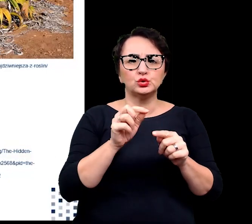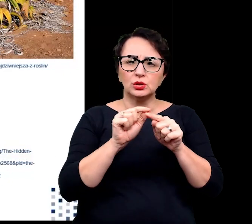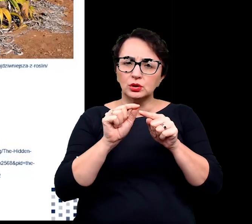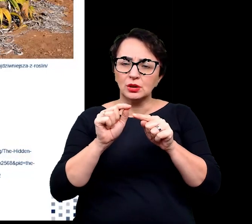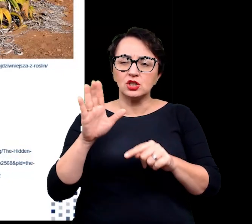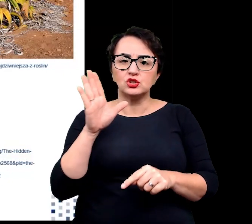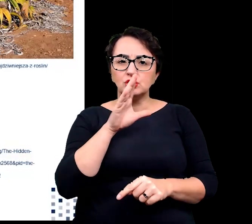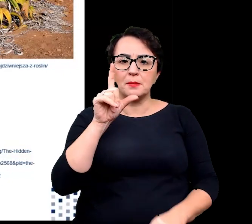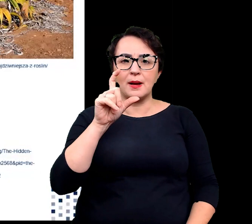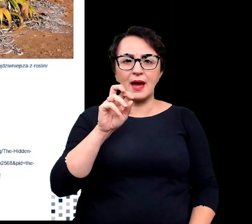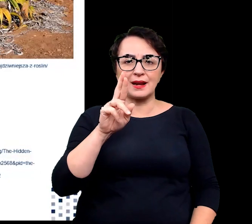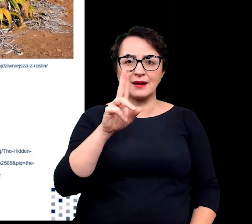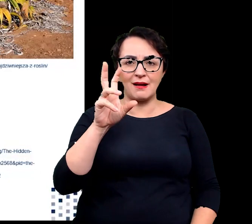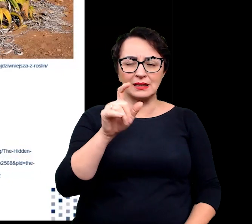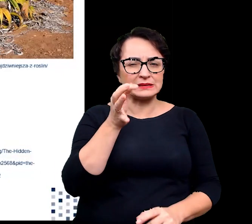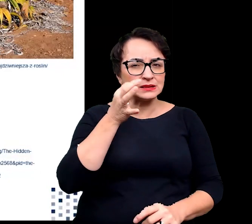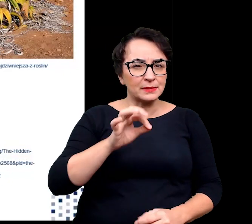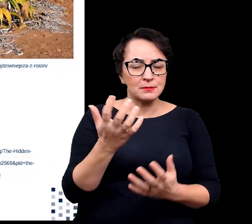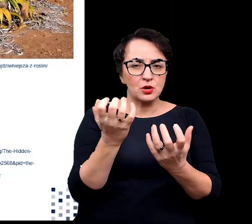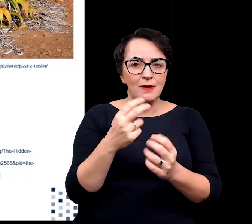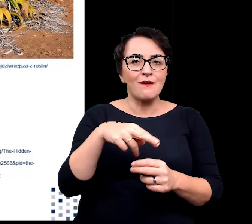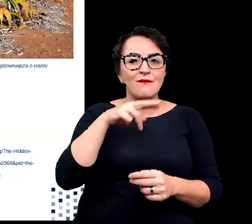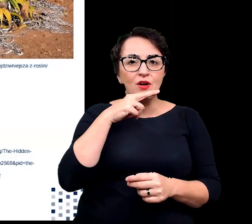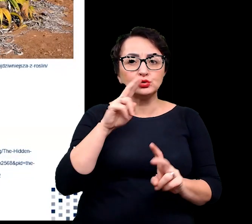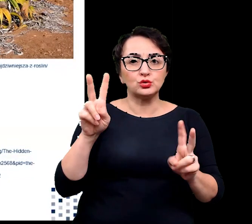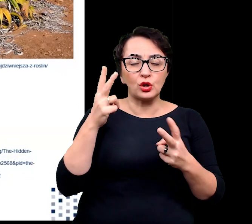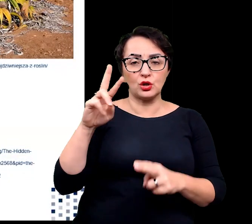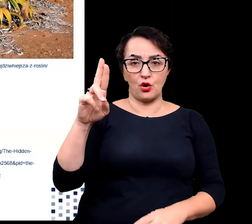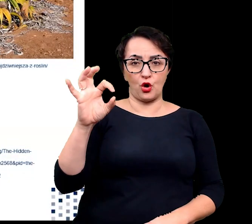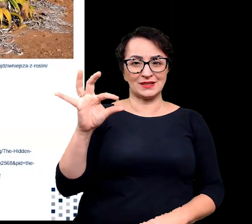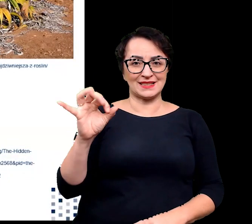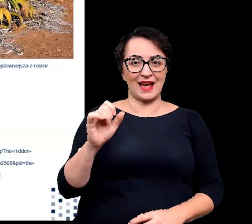wyspecjalizowanymi w pobieraniu wody z rosy o poranku.